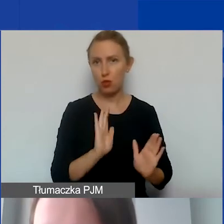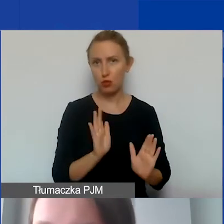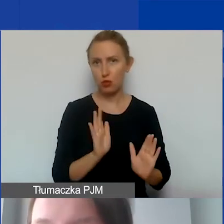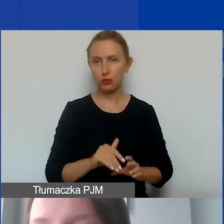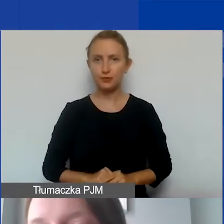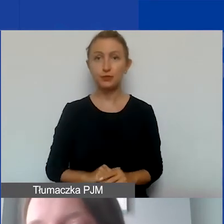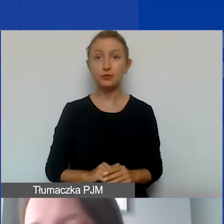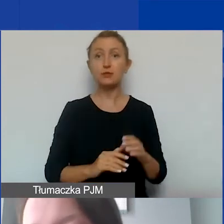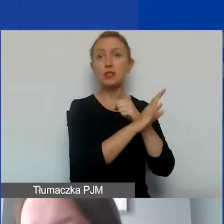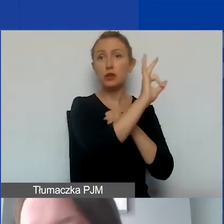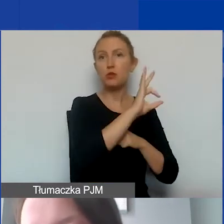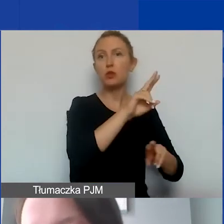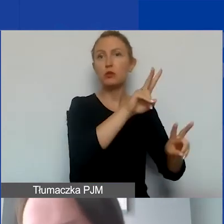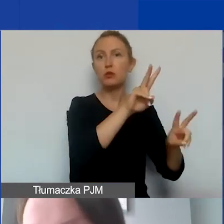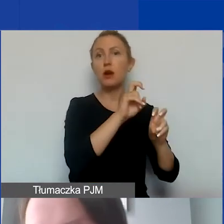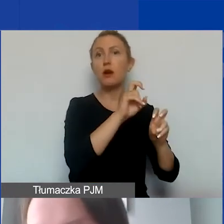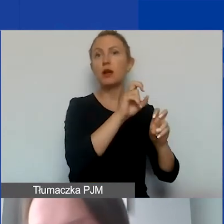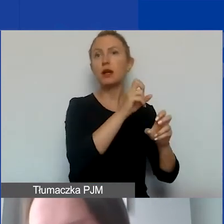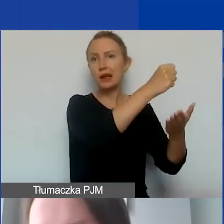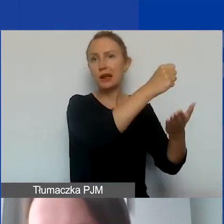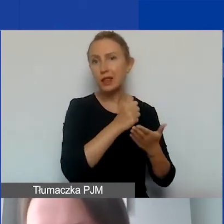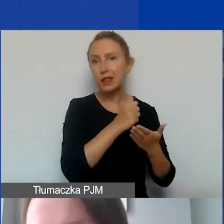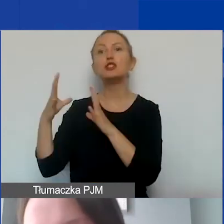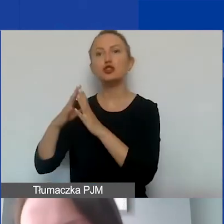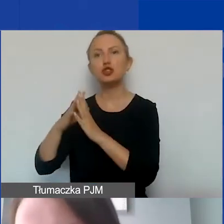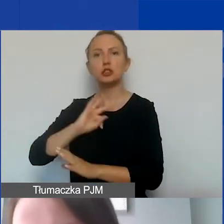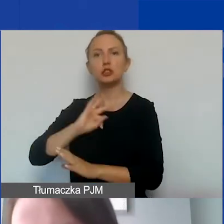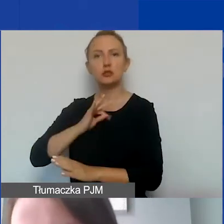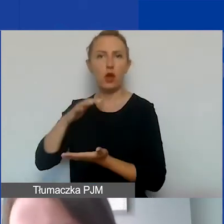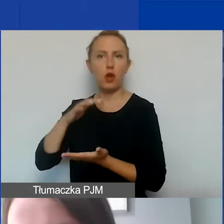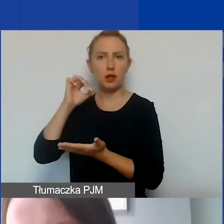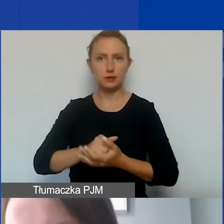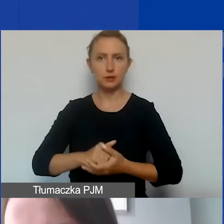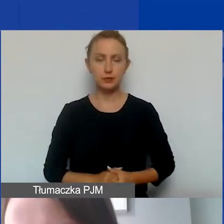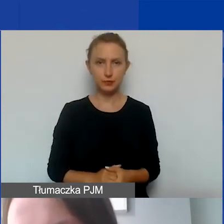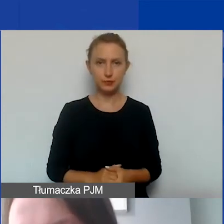90% z grantu, 10% wkładu własnego,